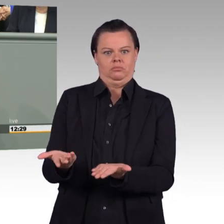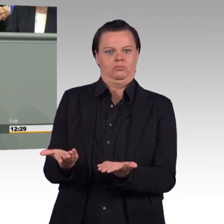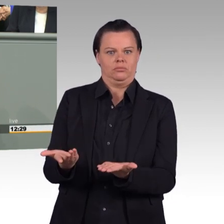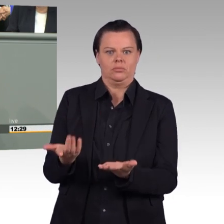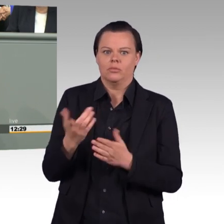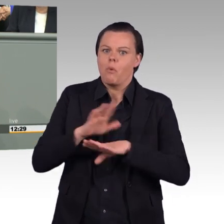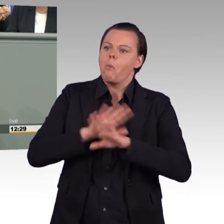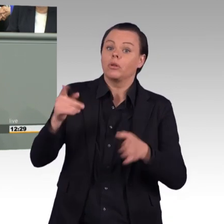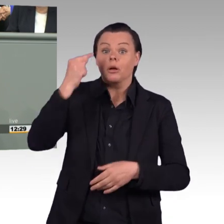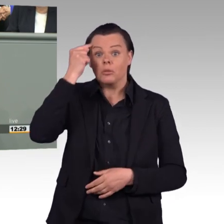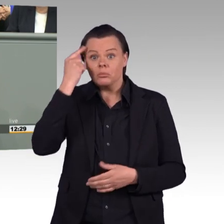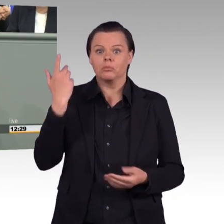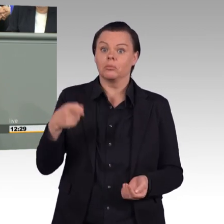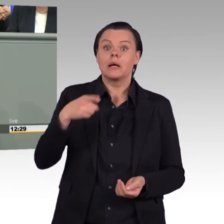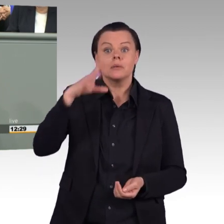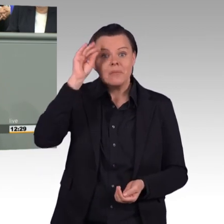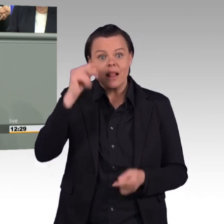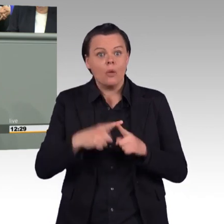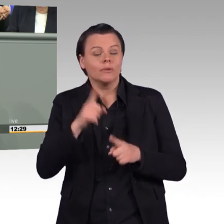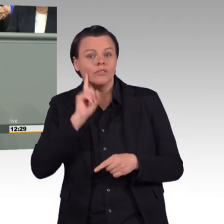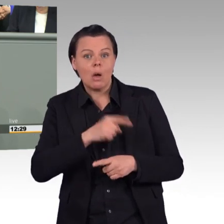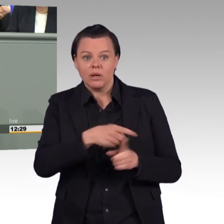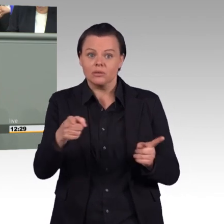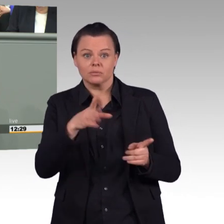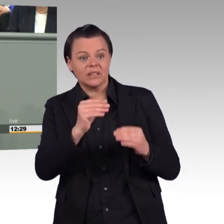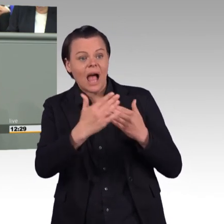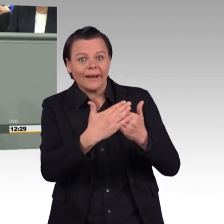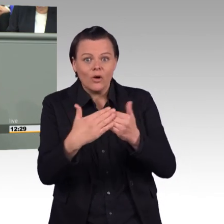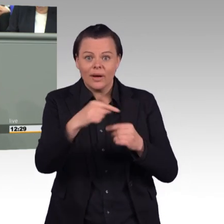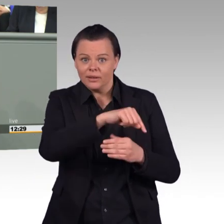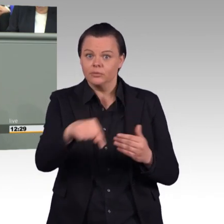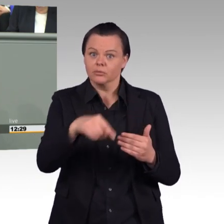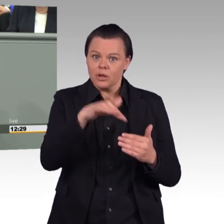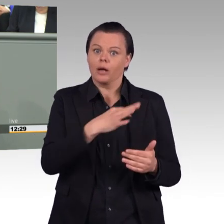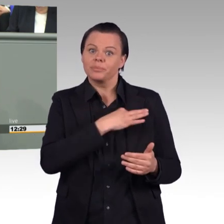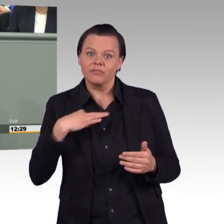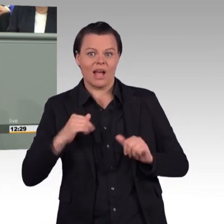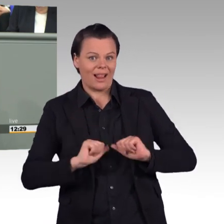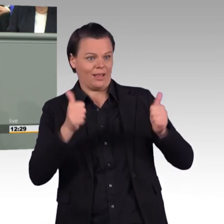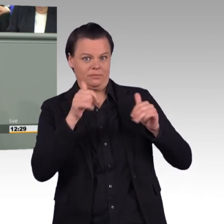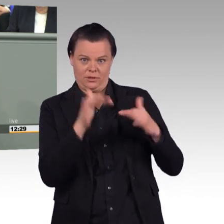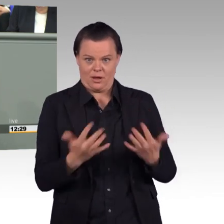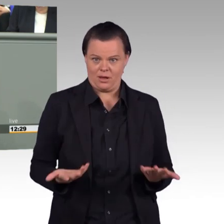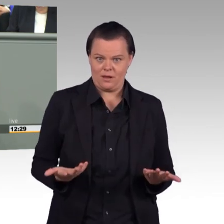Wer das tut, der zeichnet ein Bild, wo man sagt: „Naja, egal, was am Ende rauskommt, wir schleifen die Leute, die in der Truppe dienen